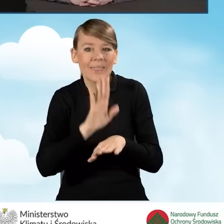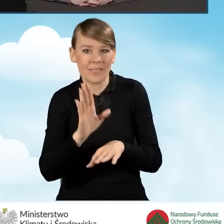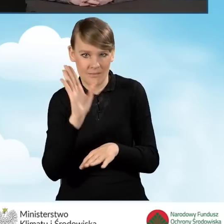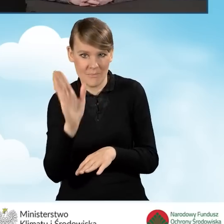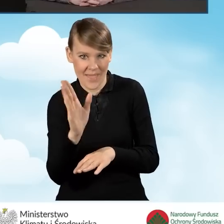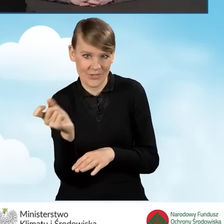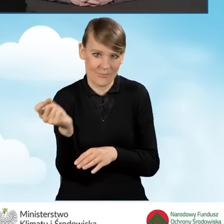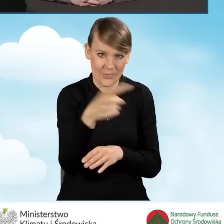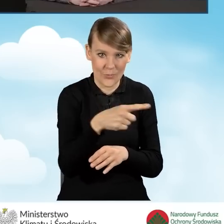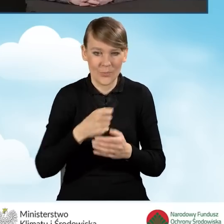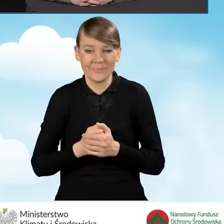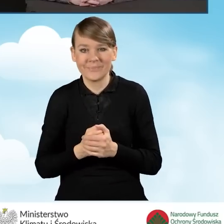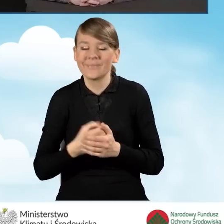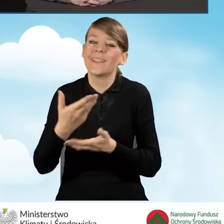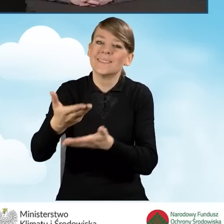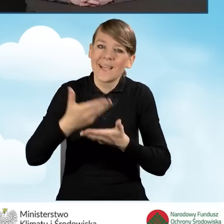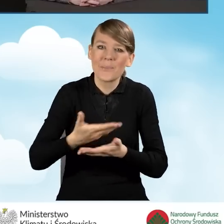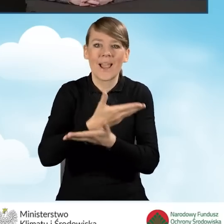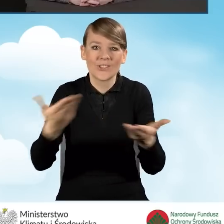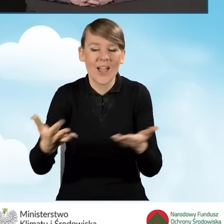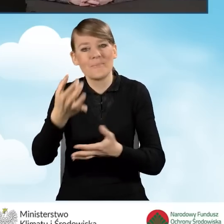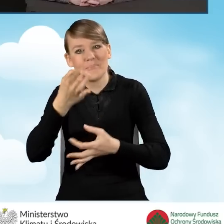Zapraszam Państwa do zadawania pytań na czacie.